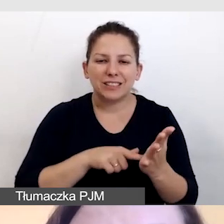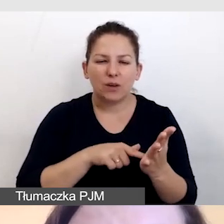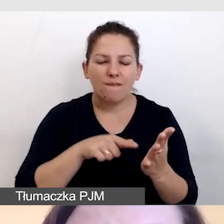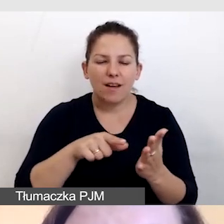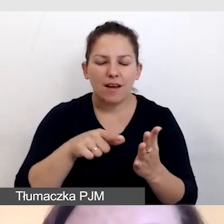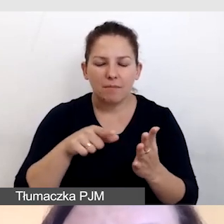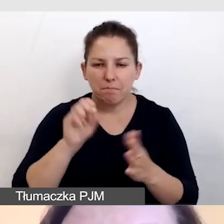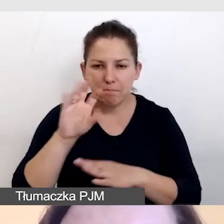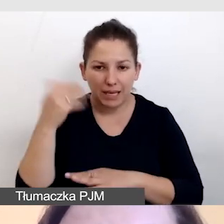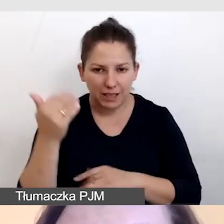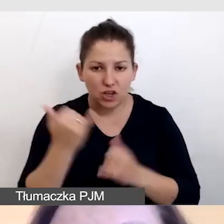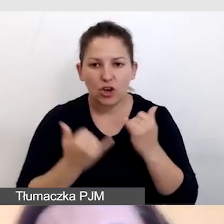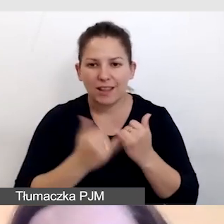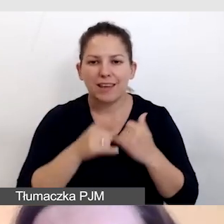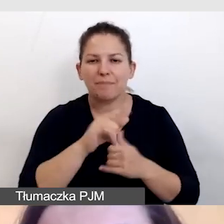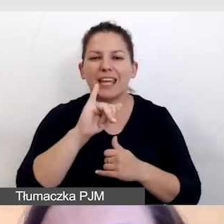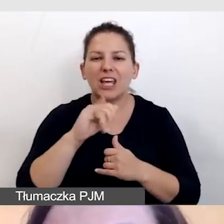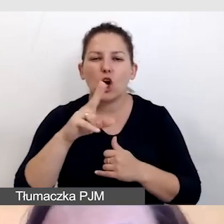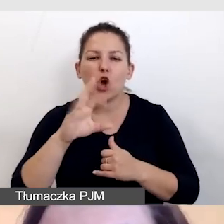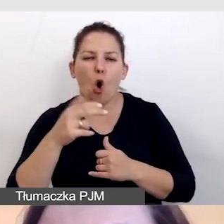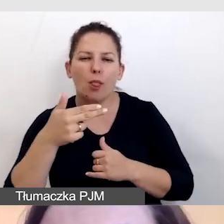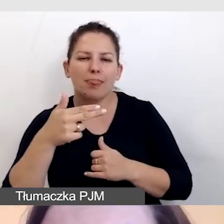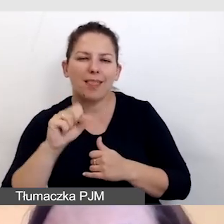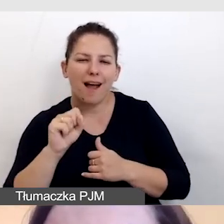Jeśli używamy infografik, opracowujemy teksty alternatywne